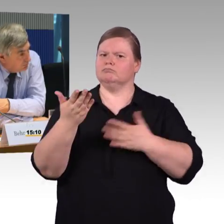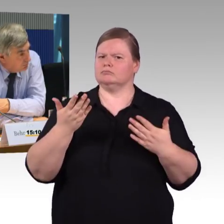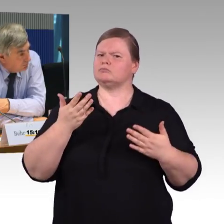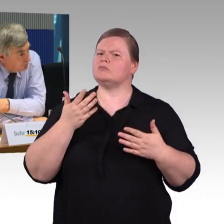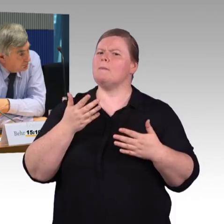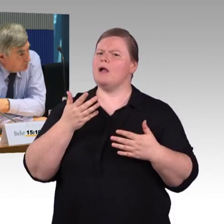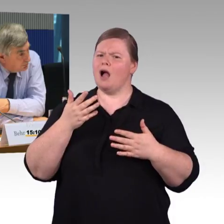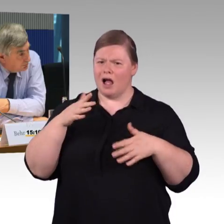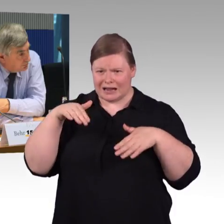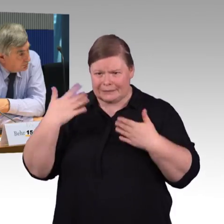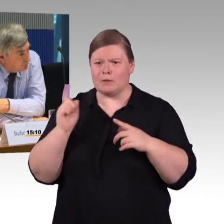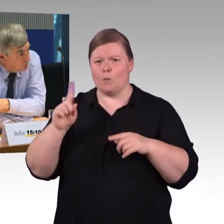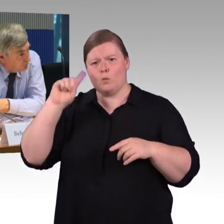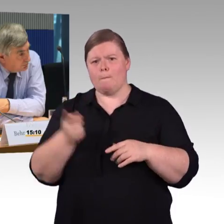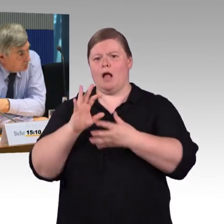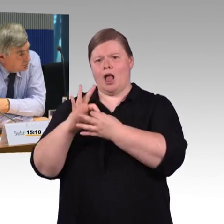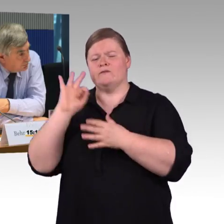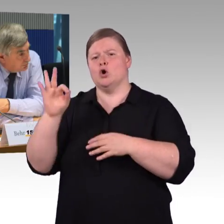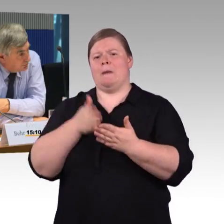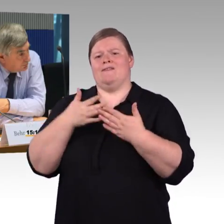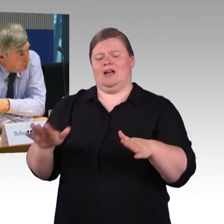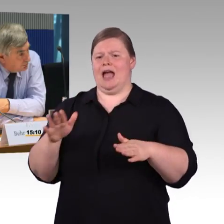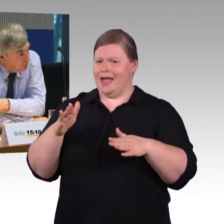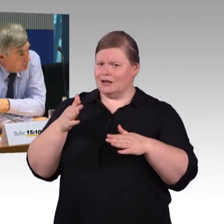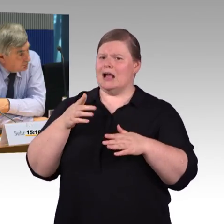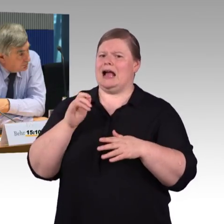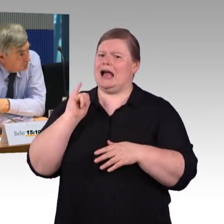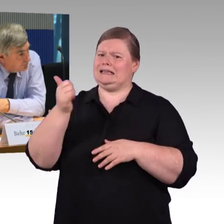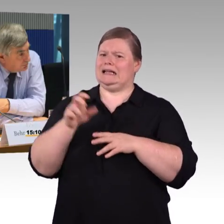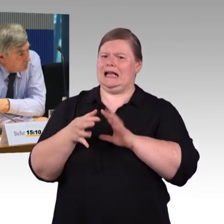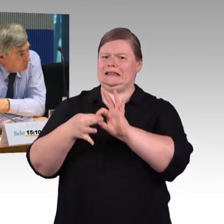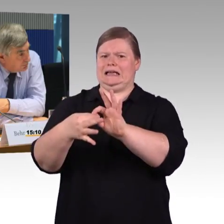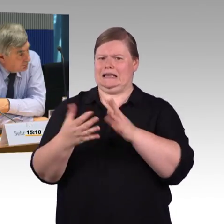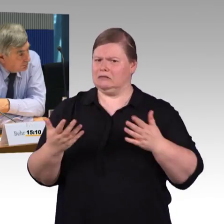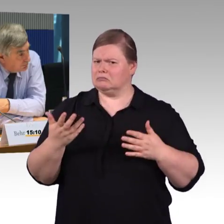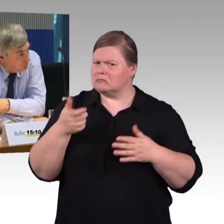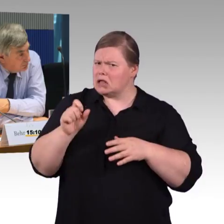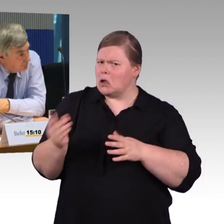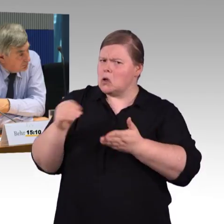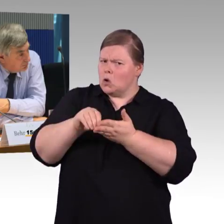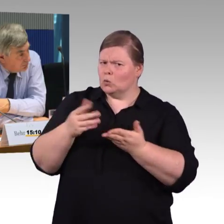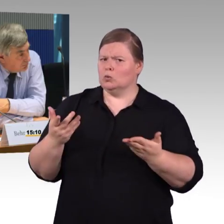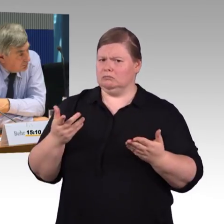beziehungsweise die erst relativ neu eingesetzt sind. Also wie viele Rollstuhlplätze in diesen Fernzügen?